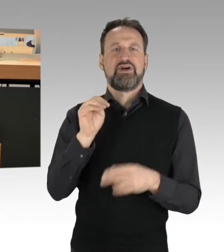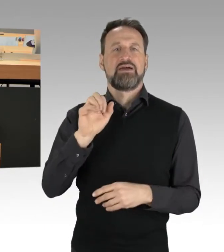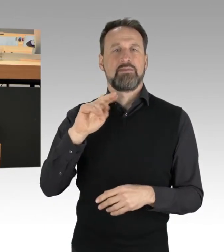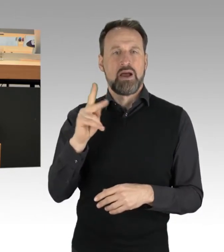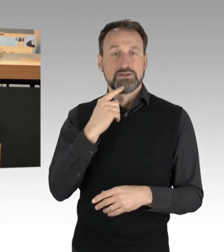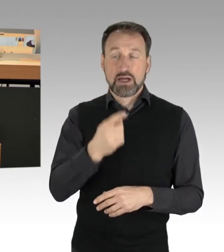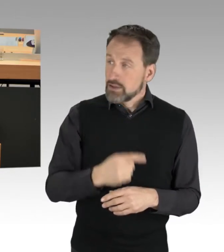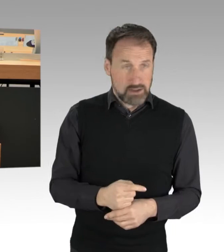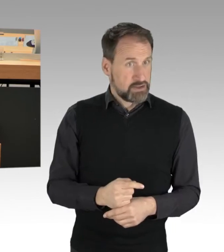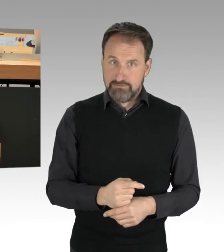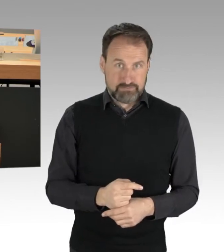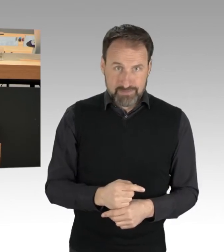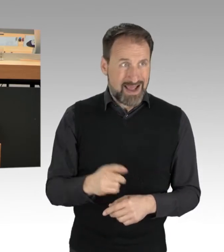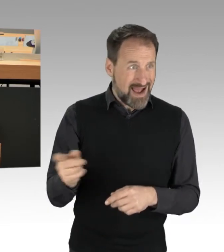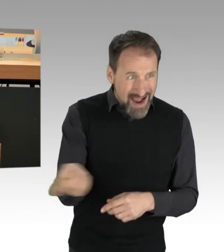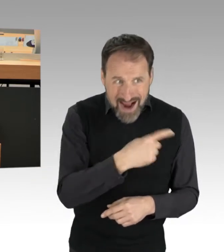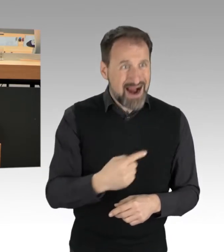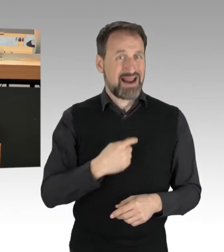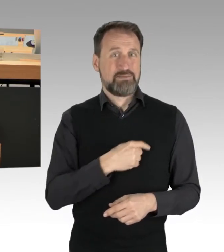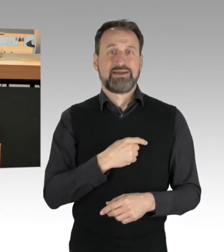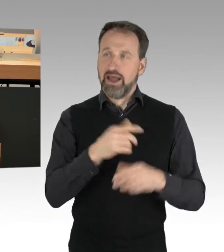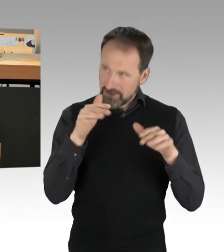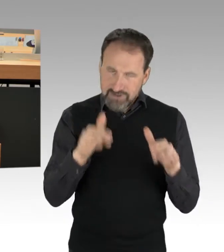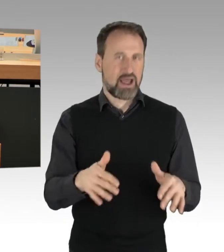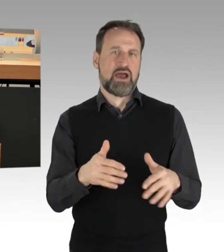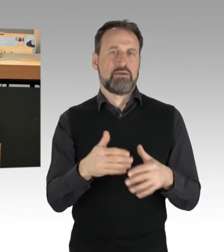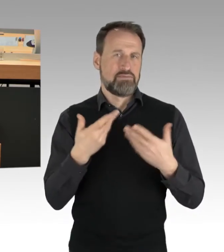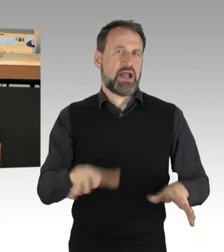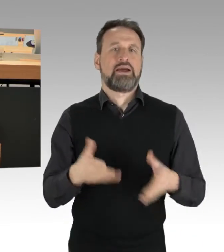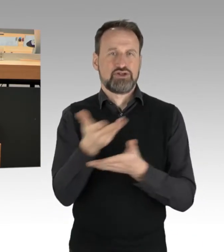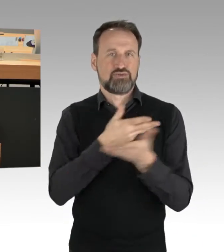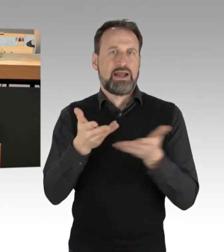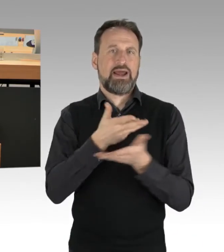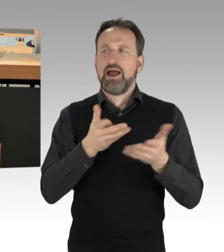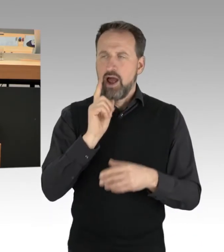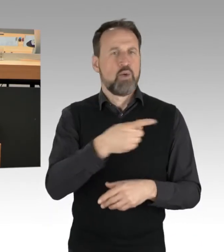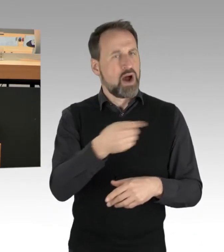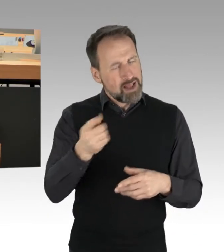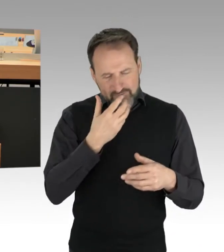Alle Parteien auf Dialog setzen in der Sache, aber wir müssen deutlich machen, dass die Art und Weise,